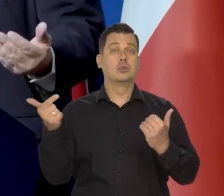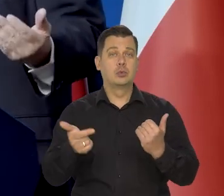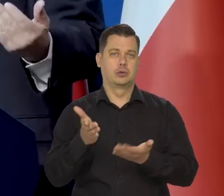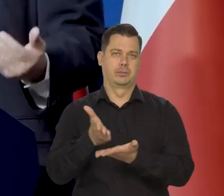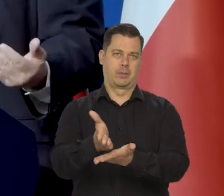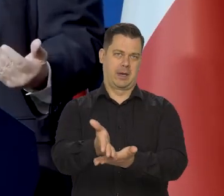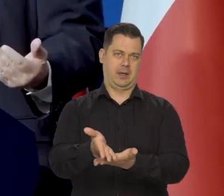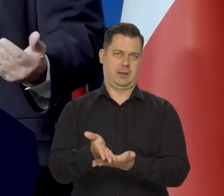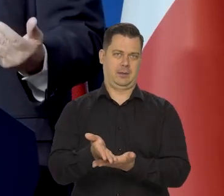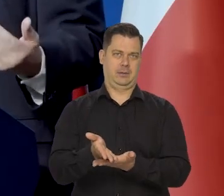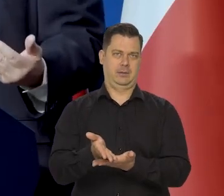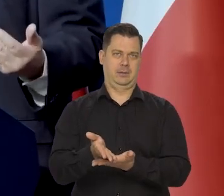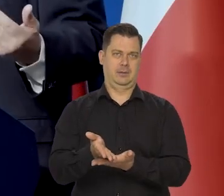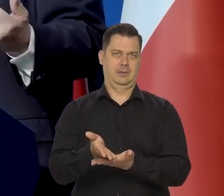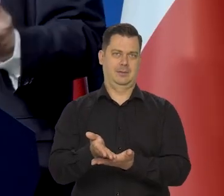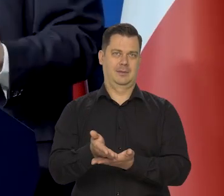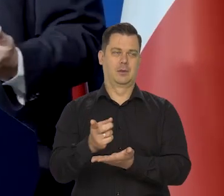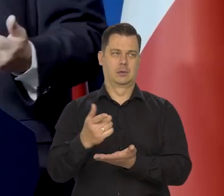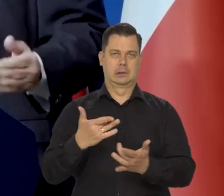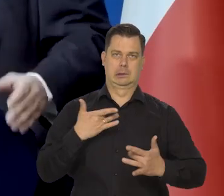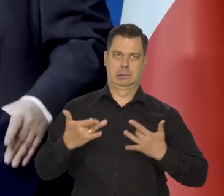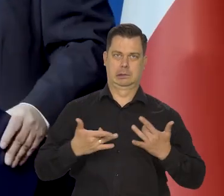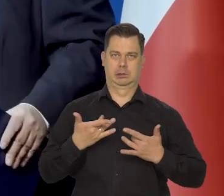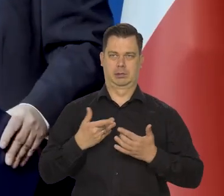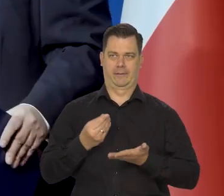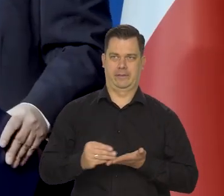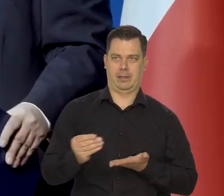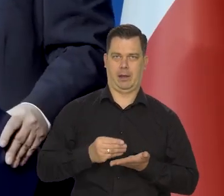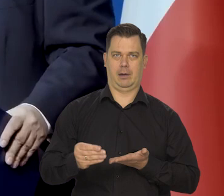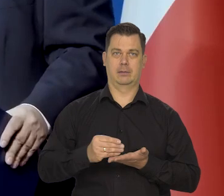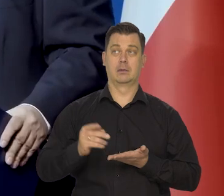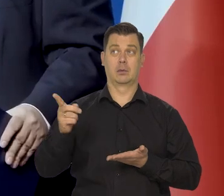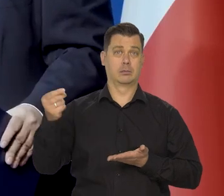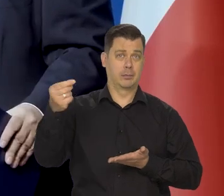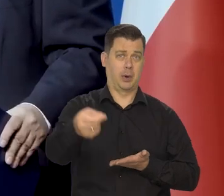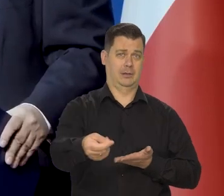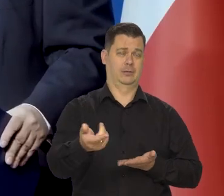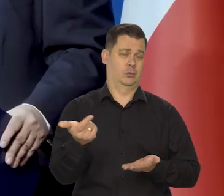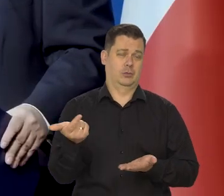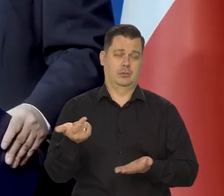osłonowe, które osłabiają dotkliwość tej inflacji dla poszczególnych grup społecznych.